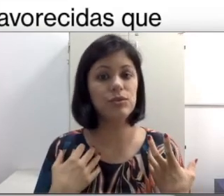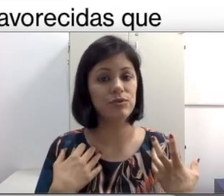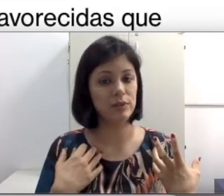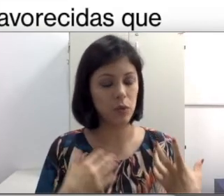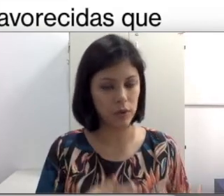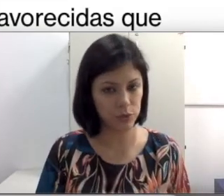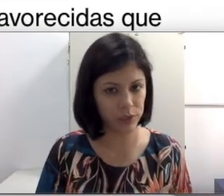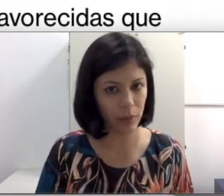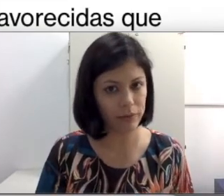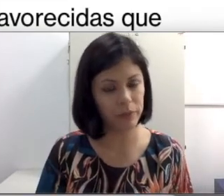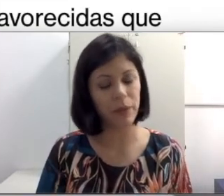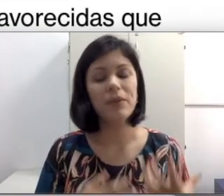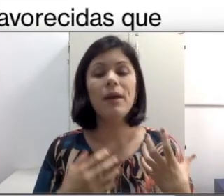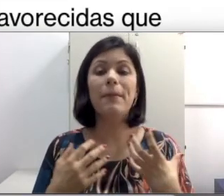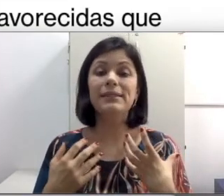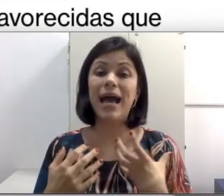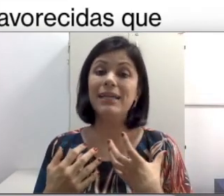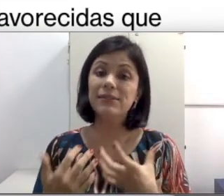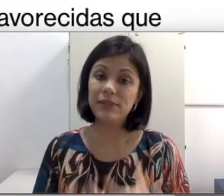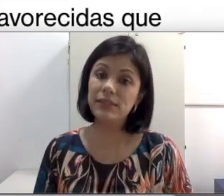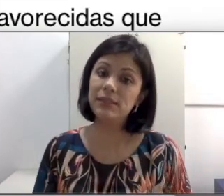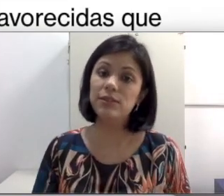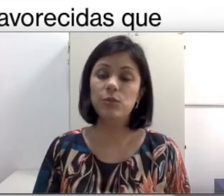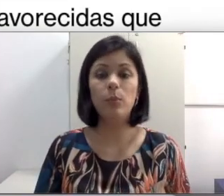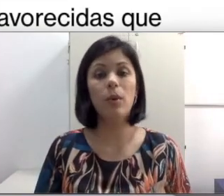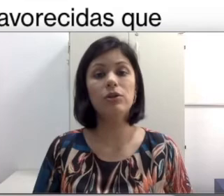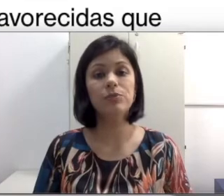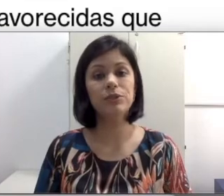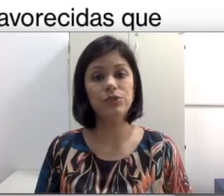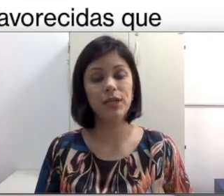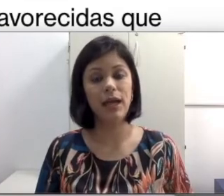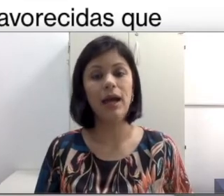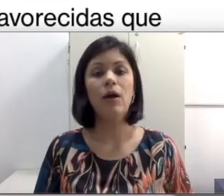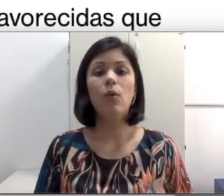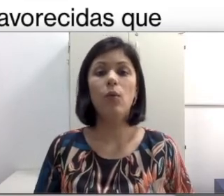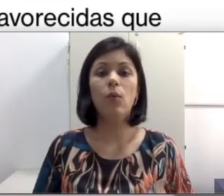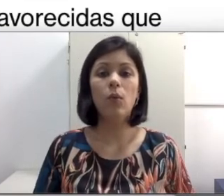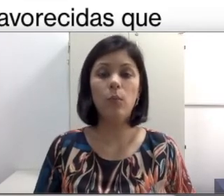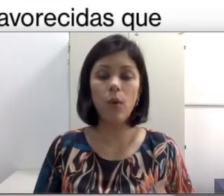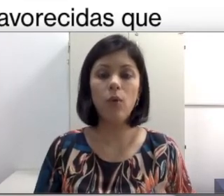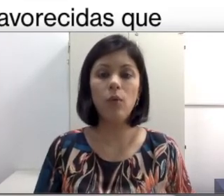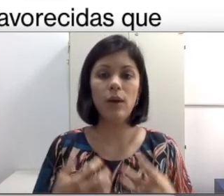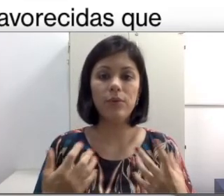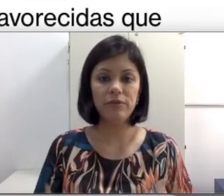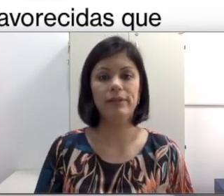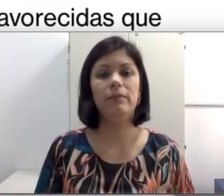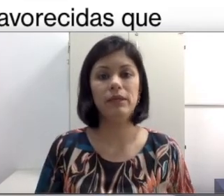faz um ótimo trabalho também, mas às vezes isso pode prejudicar o bom aproveitamento